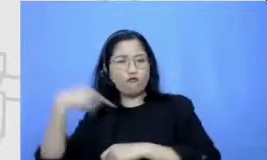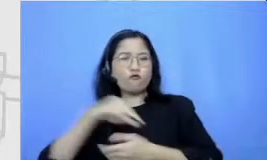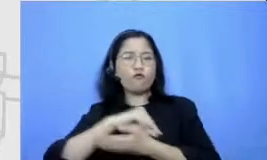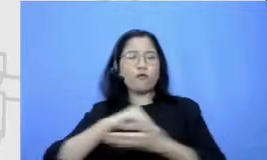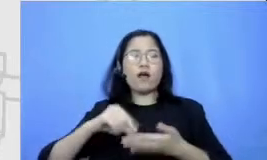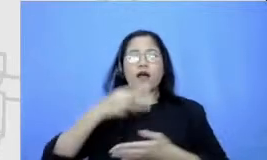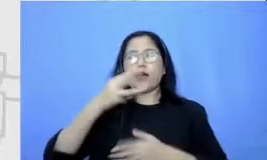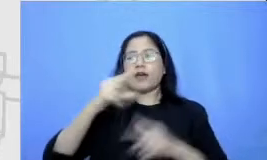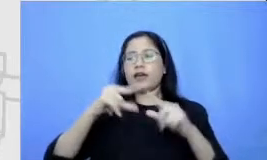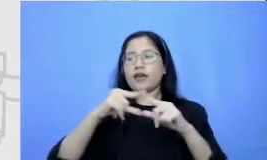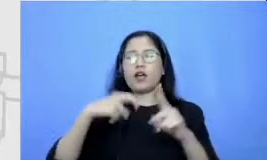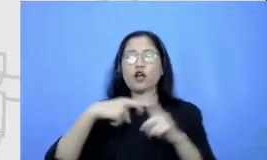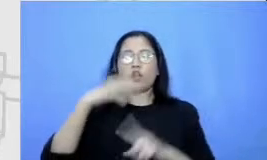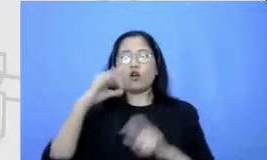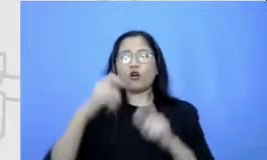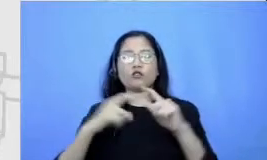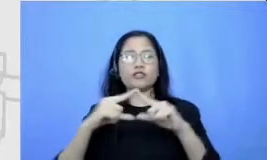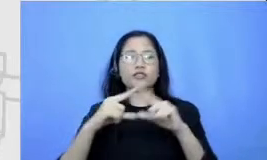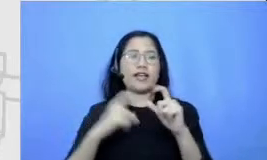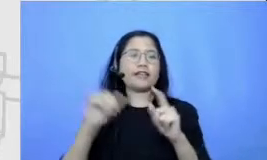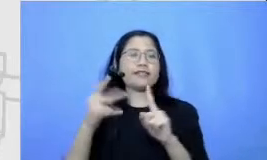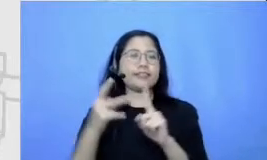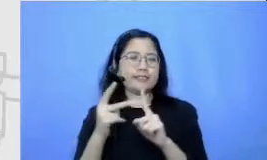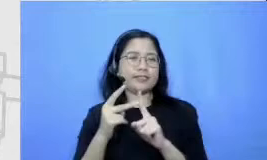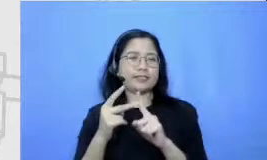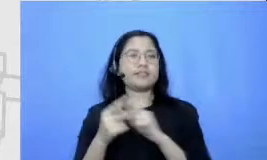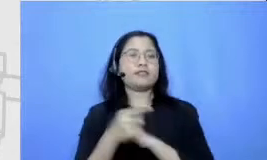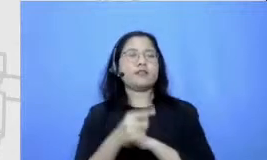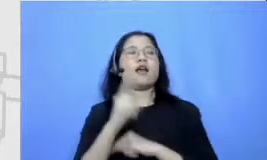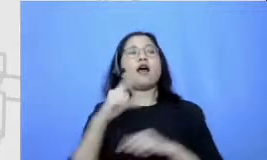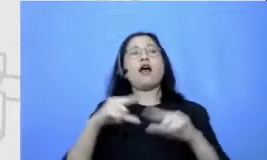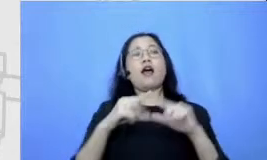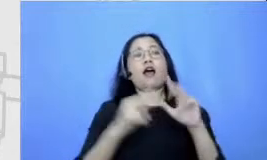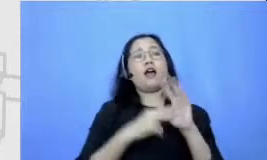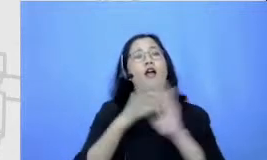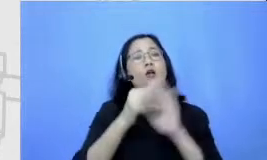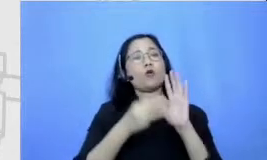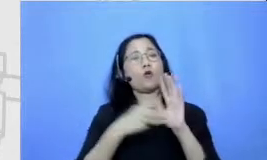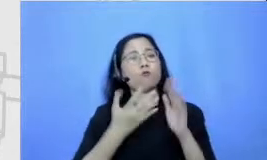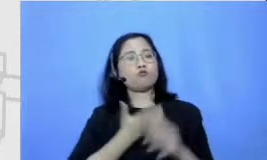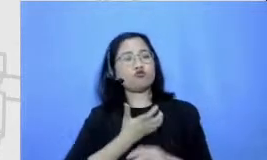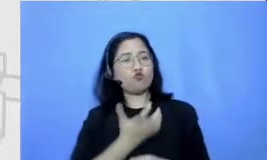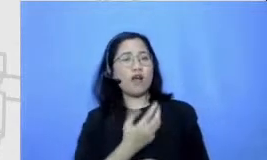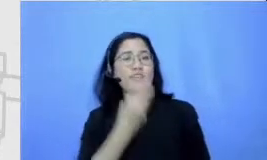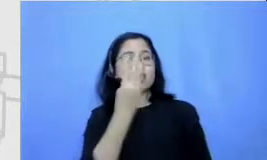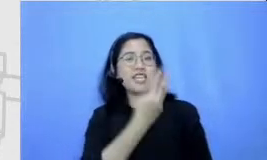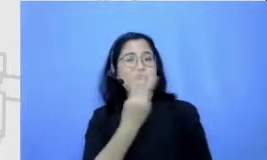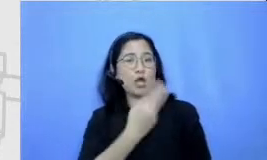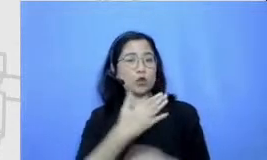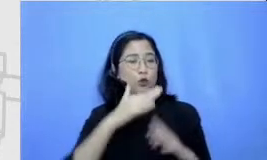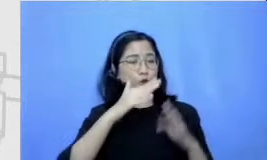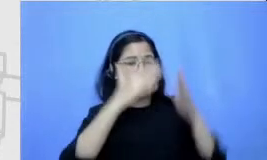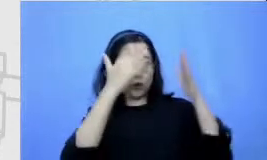gambaran orang anu Mini mengidolakan ketiga tokoh ini seperti apa anu kemudian cari di